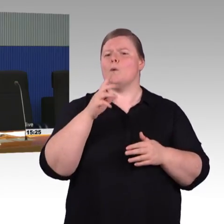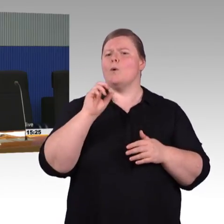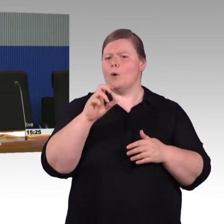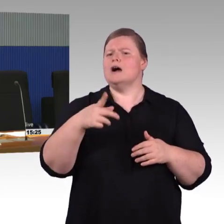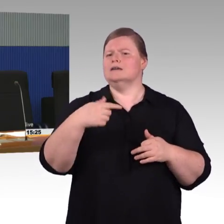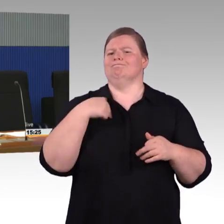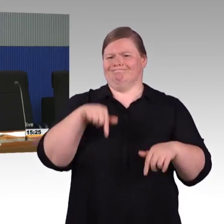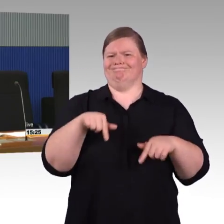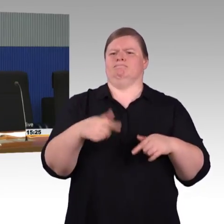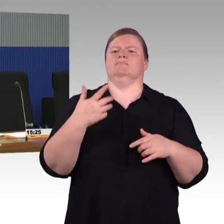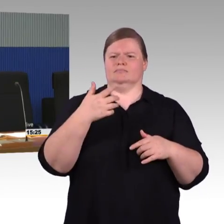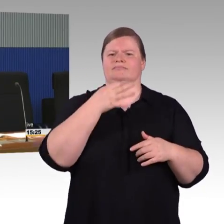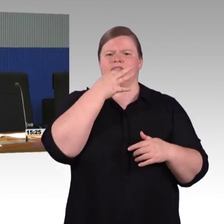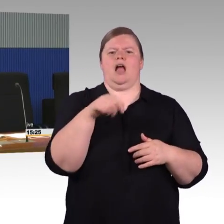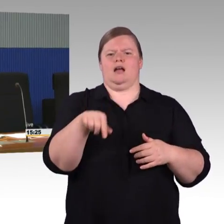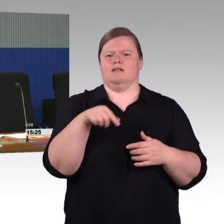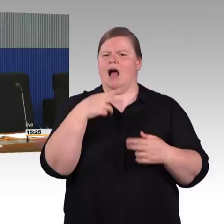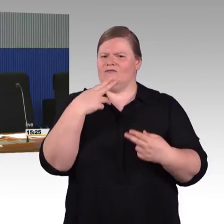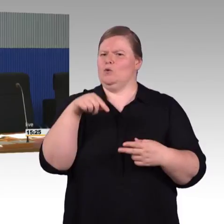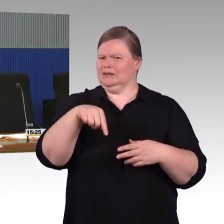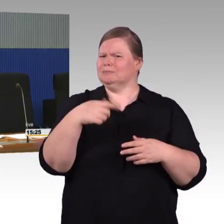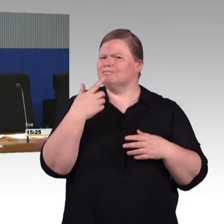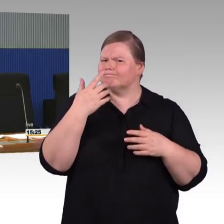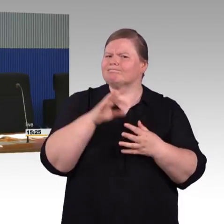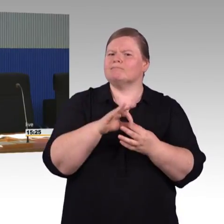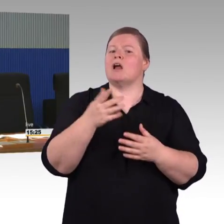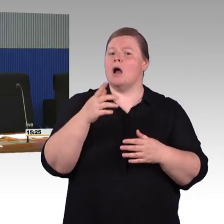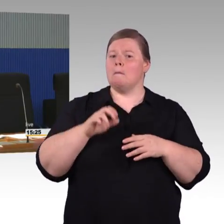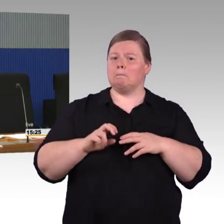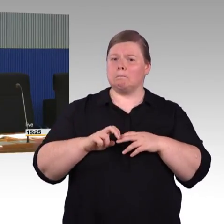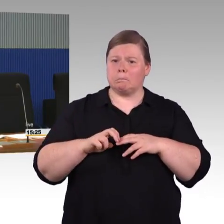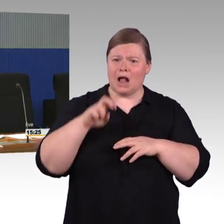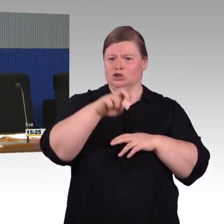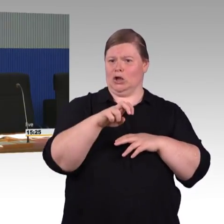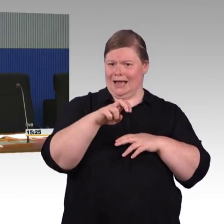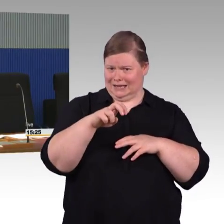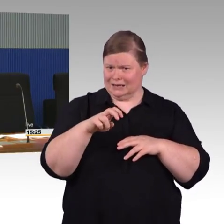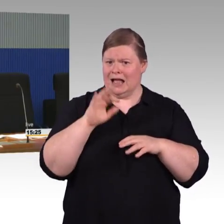(Rednerwechsel) Frau Bellmann, Sie haben dazu gleich eine Frage. (Rednerwechsel) Ich habe eine Nebenfrage,